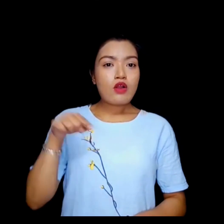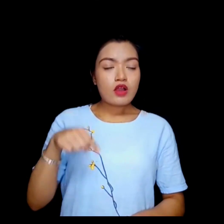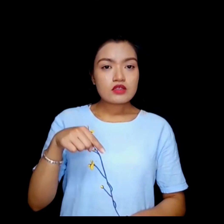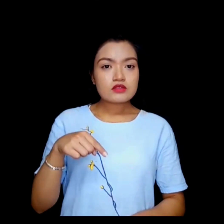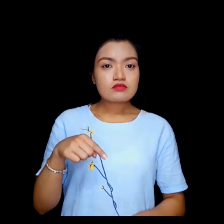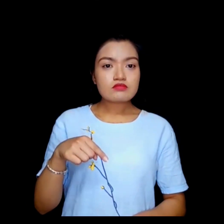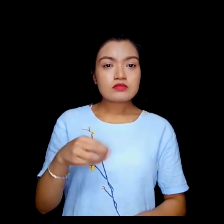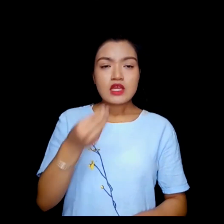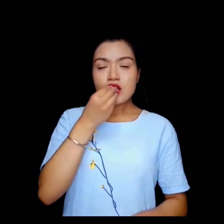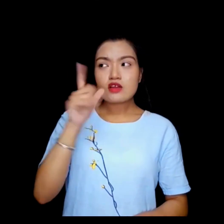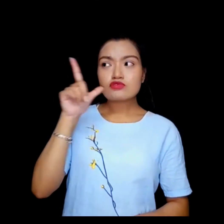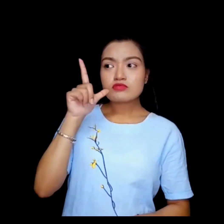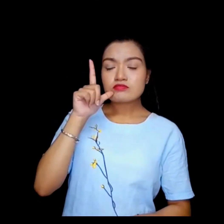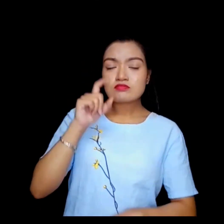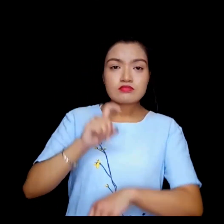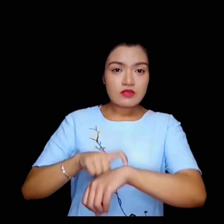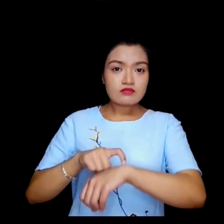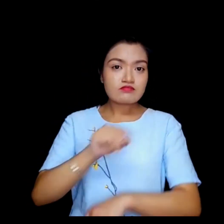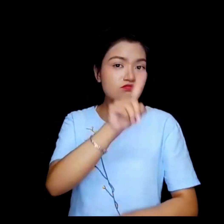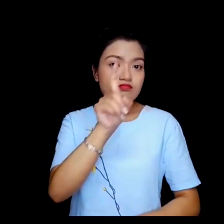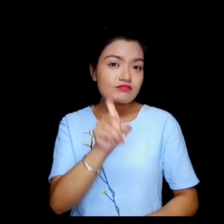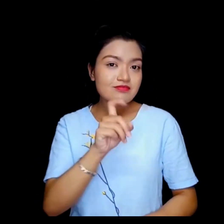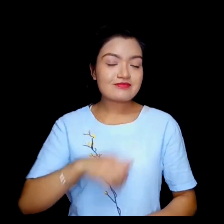यो अब खाजा ब्रेक हो ?